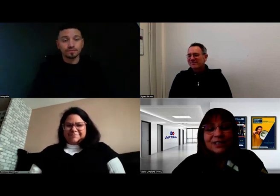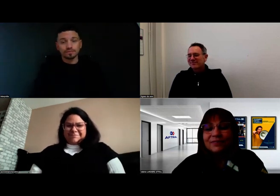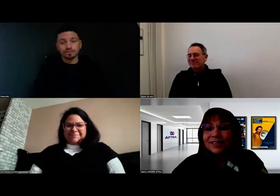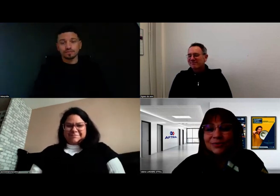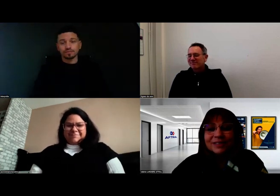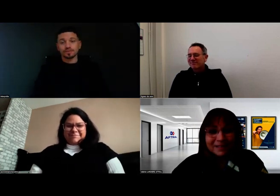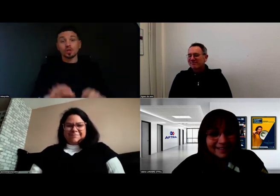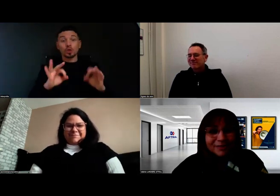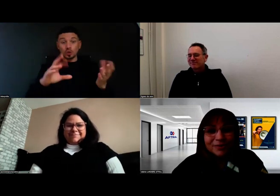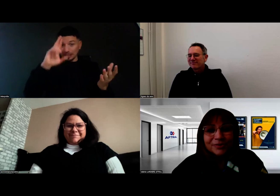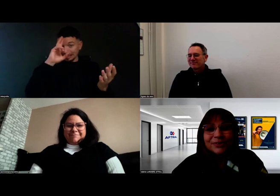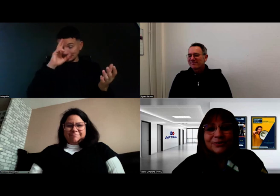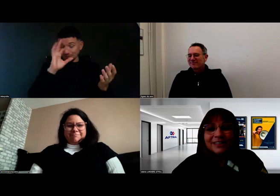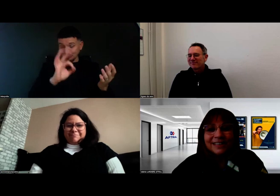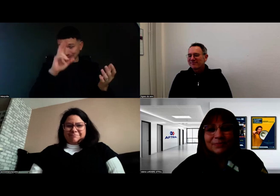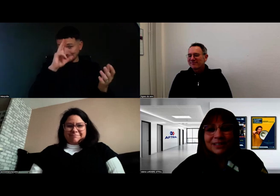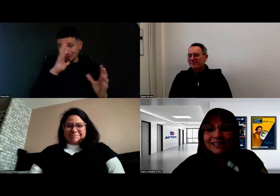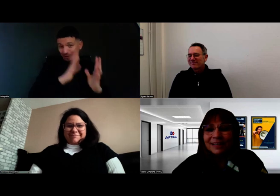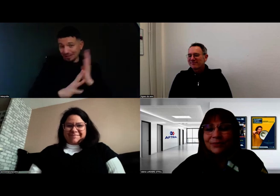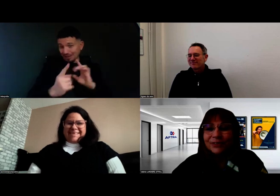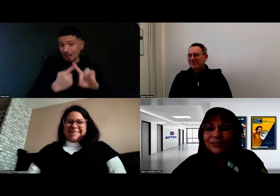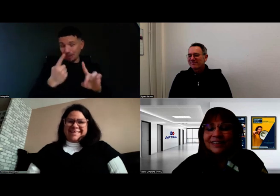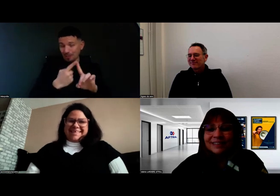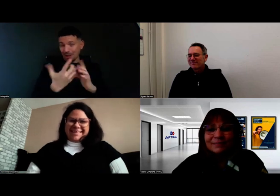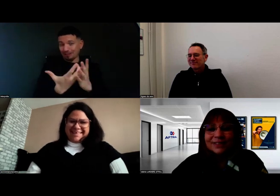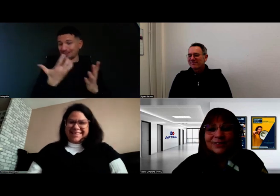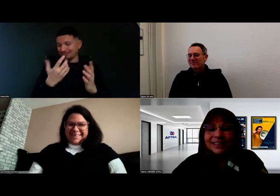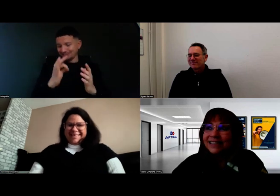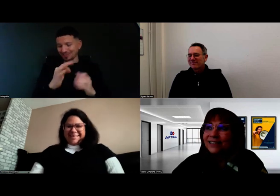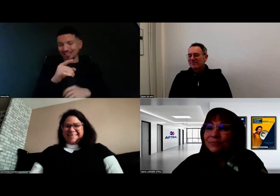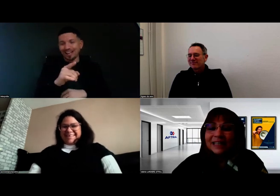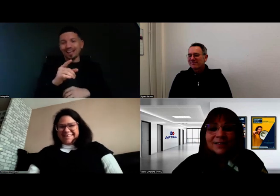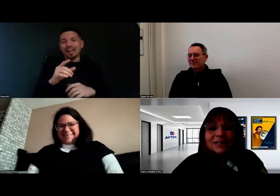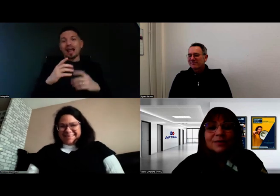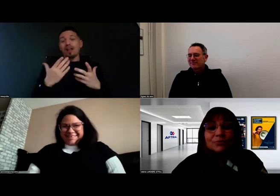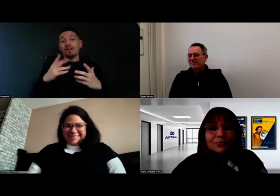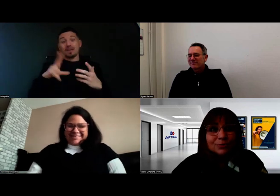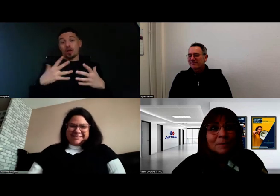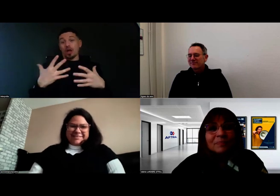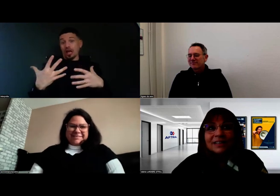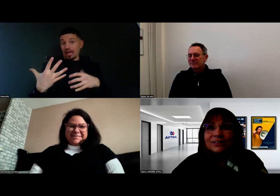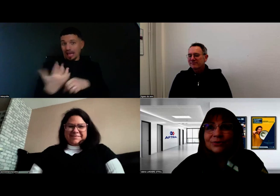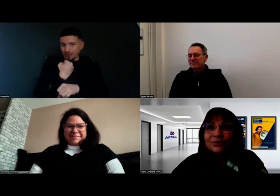Vous avez raison, c'est bien de le souligner. C'est important, parce que c'est une belle réussite pour vous.